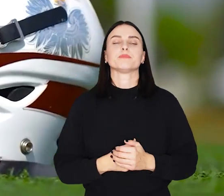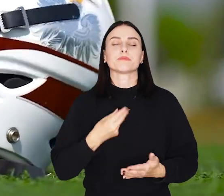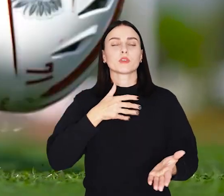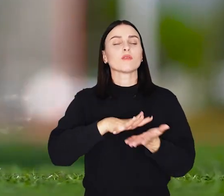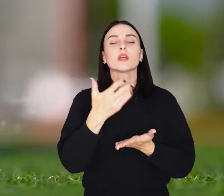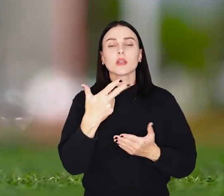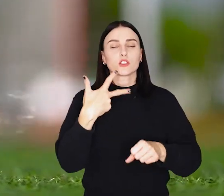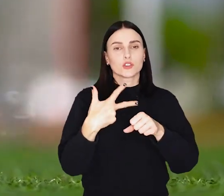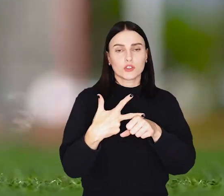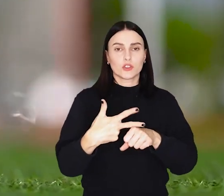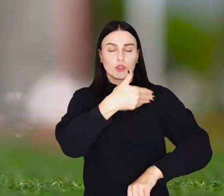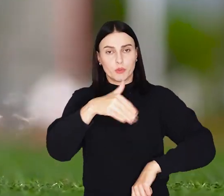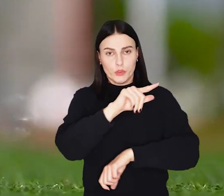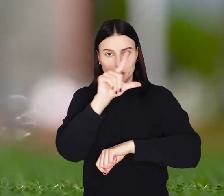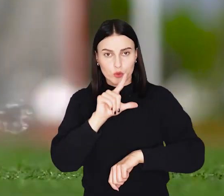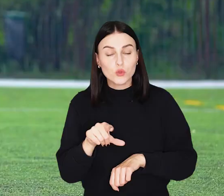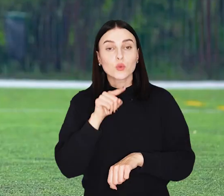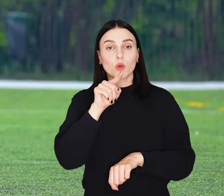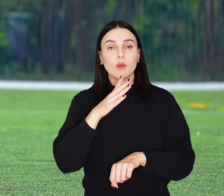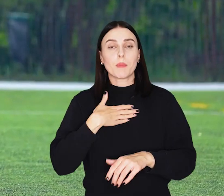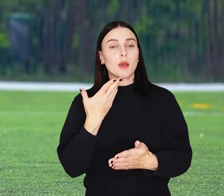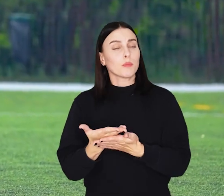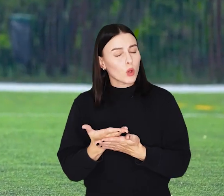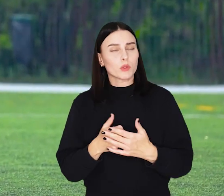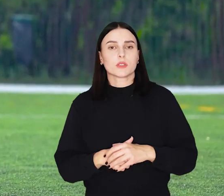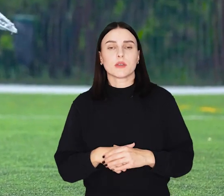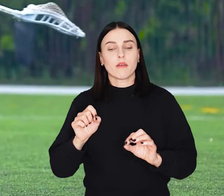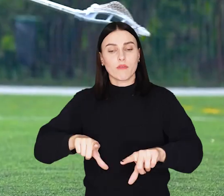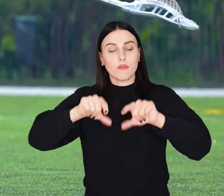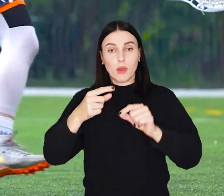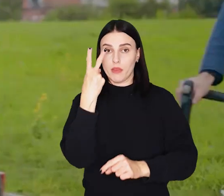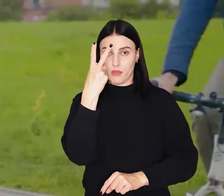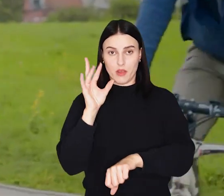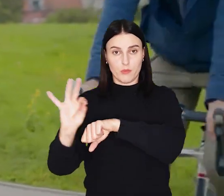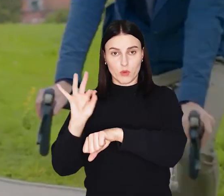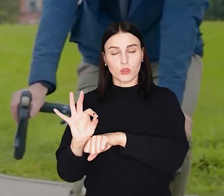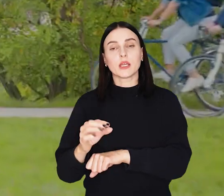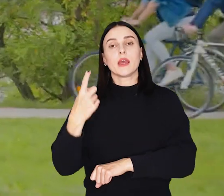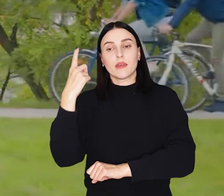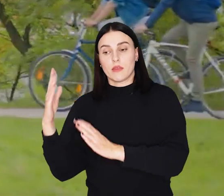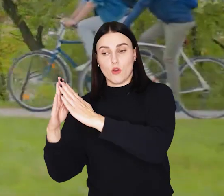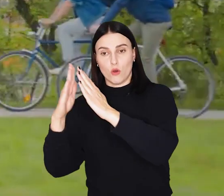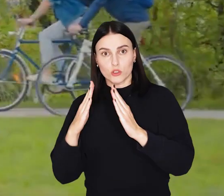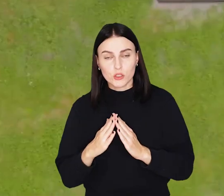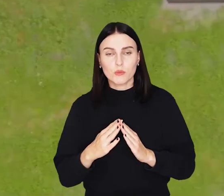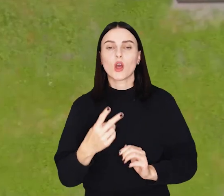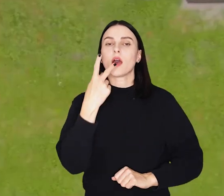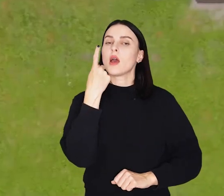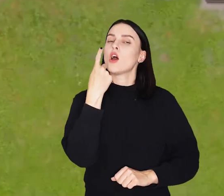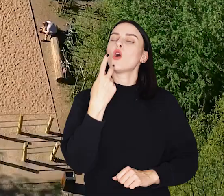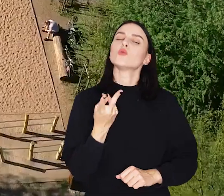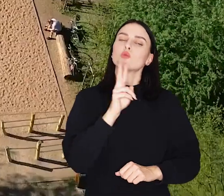Do wydania jest 30 mln złotych. Spośród propozycji wybieracie dwa projekty, jeden osiedlowy i jeden ponadosiedlowy.